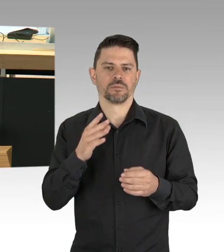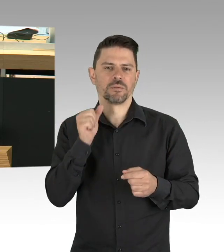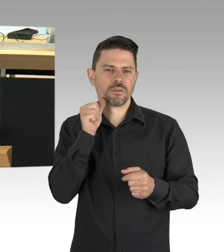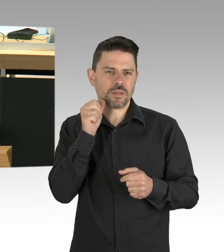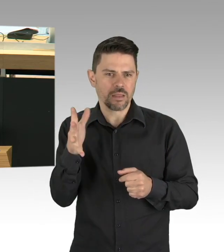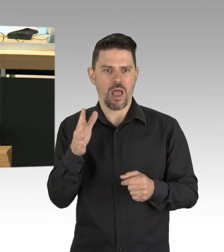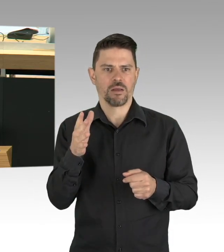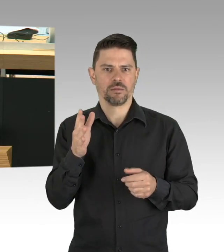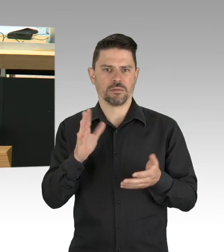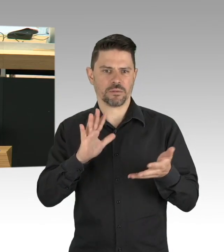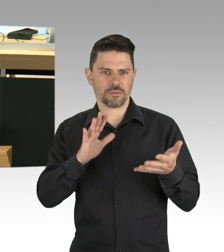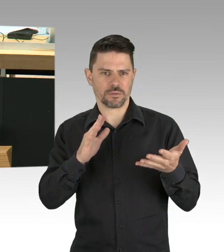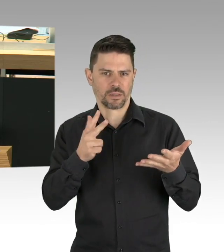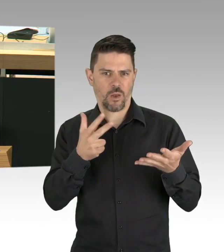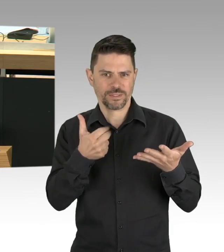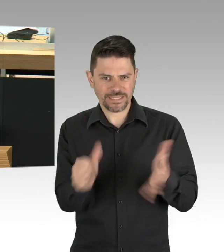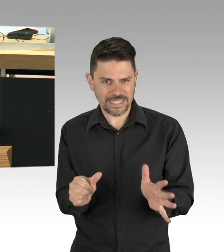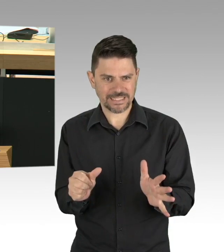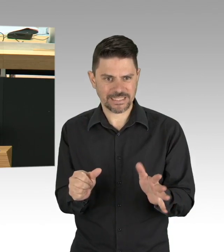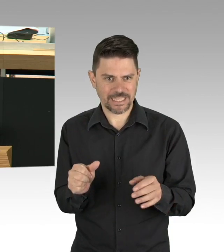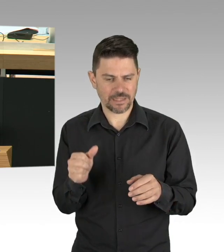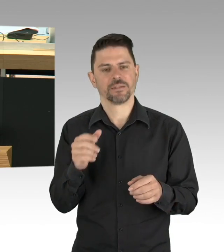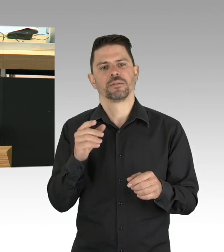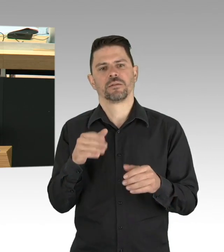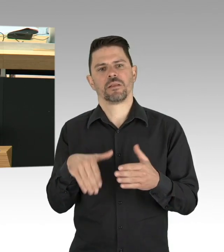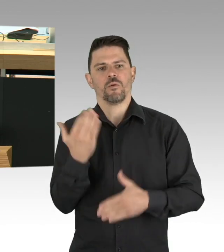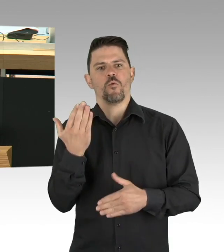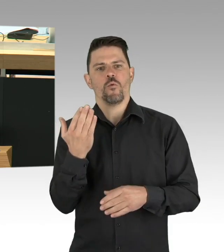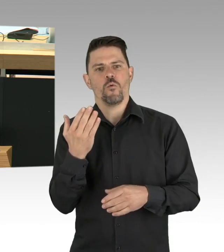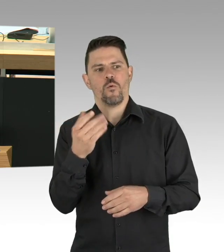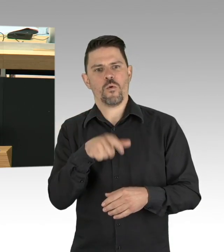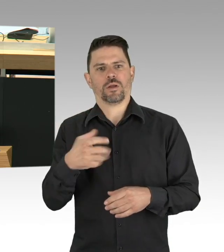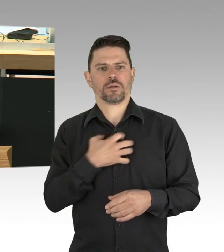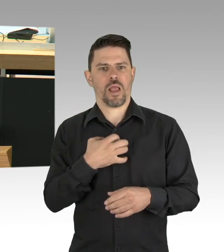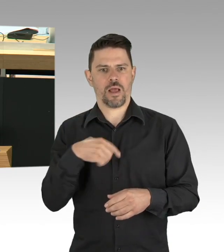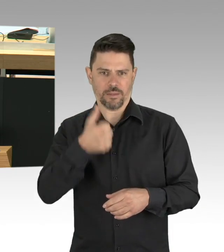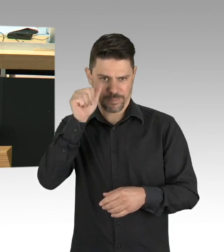Ich finde die Zahlen sprechen dafür, dass einiges richtig gemacht wurde in Berlin. (Beifall)